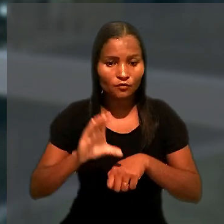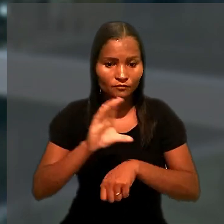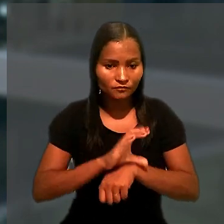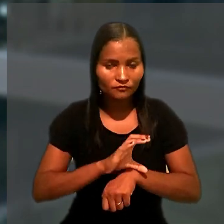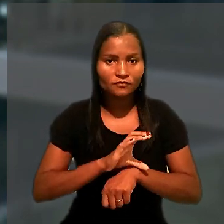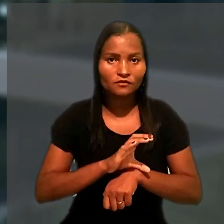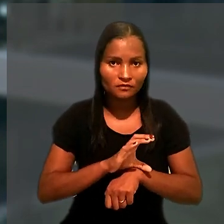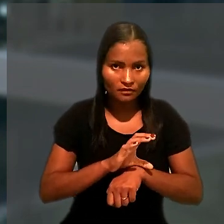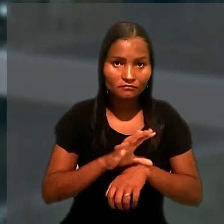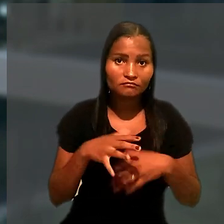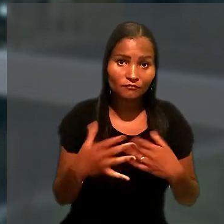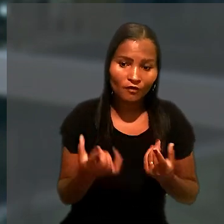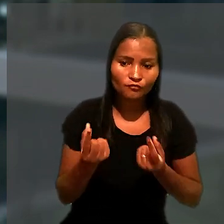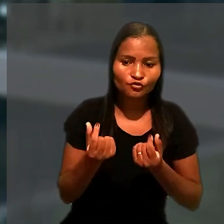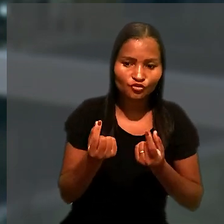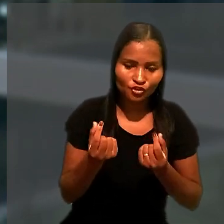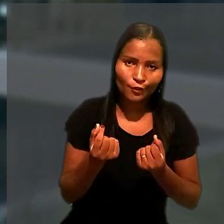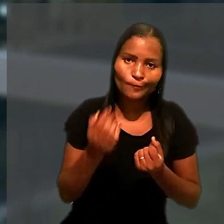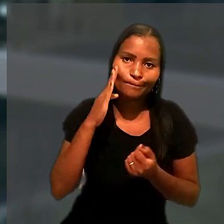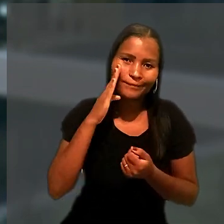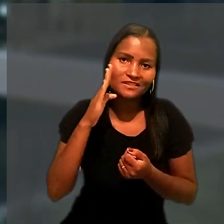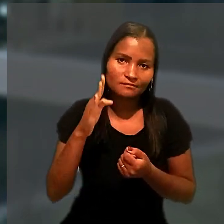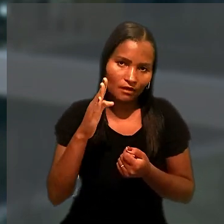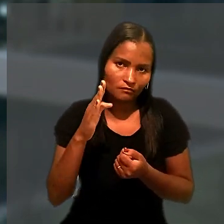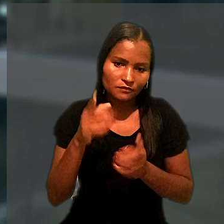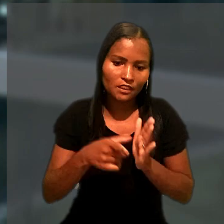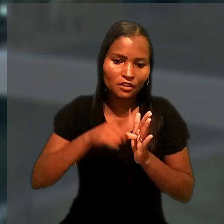segundo o qual o dinheiro tem preferência sobre automóveis.